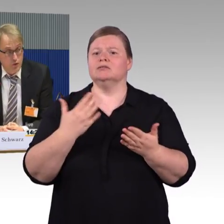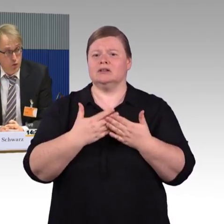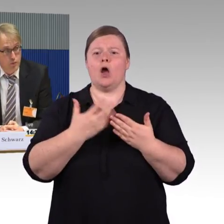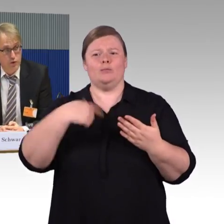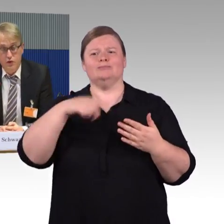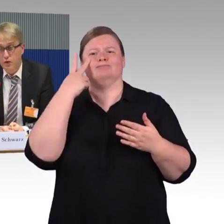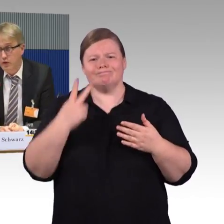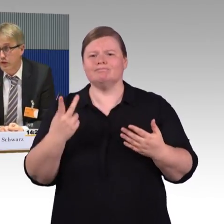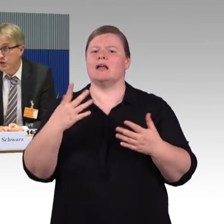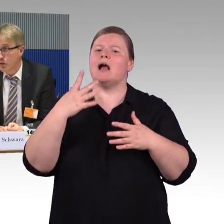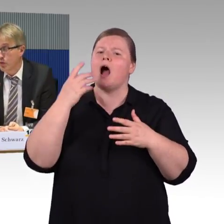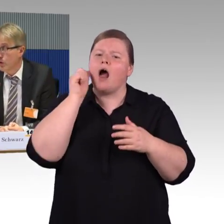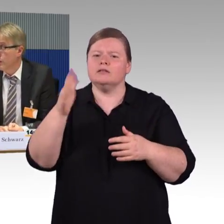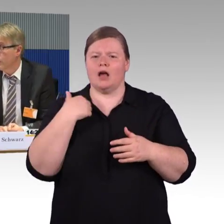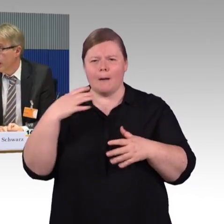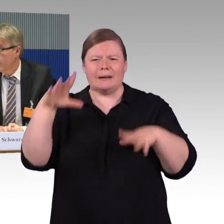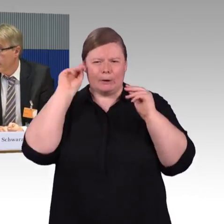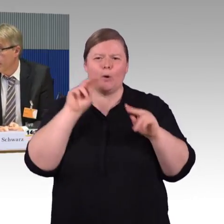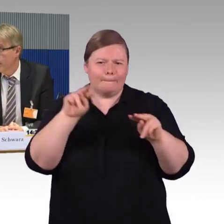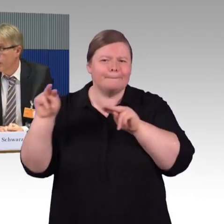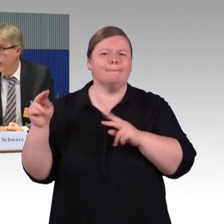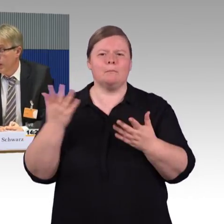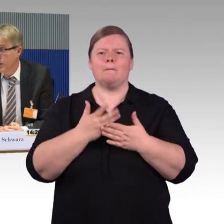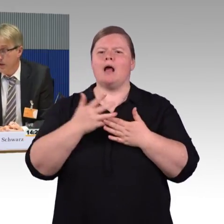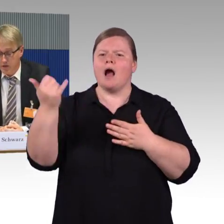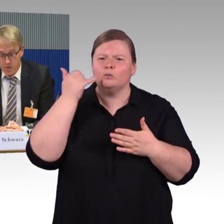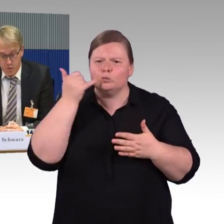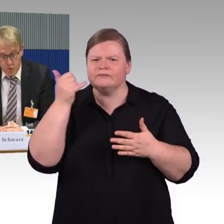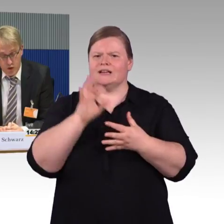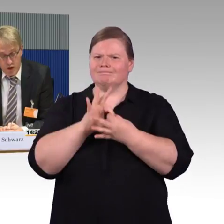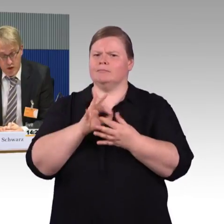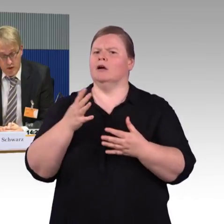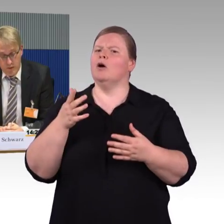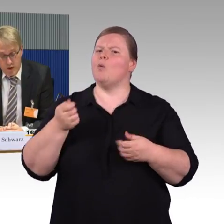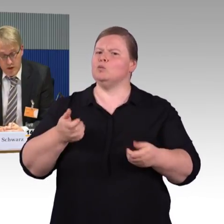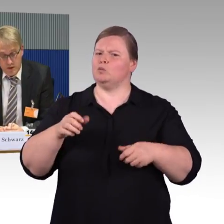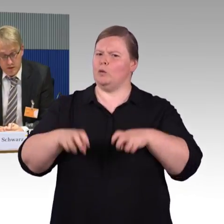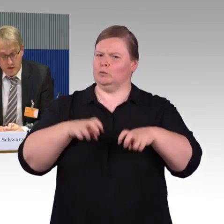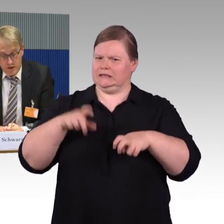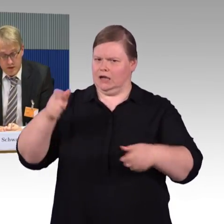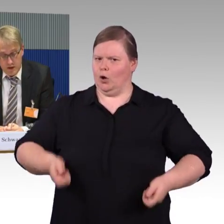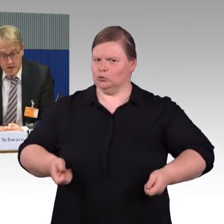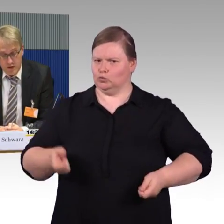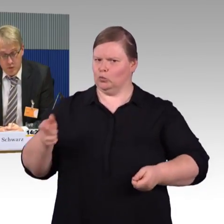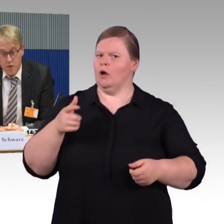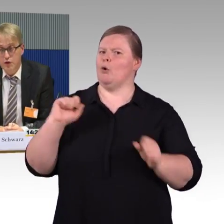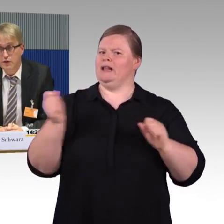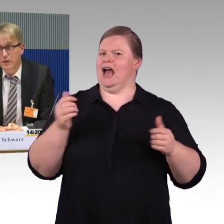der Zug muss zur Infrastruktur oder zum Bahnsteig passen und der Bahnsteig zum Zug. Das ist eigentlich relativ logisch,